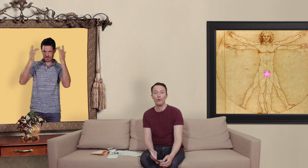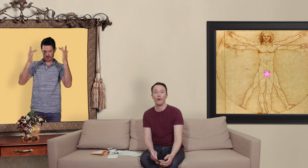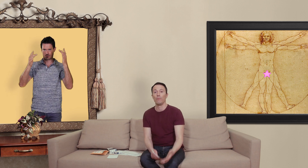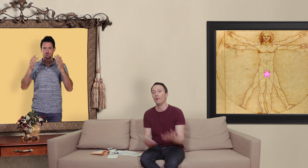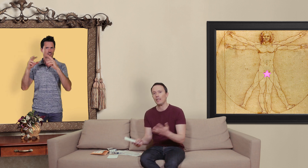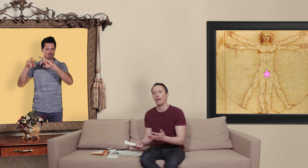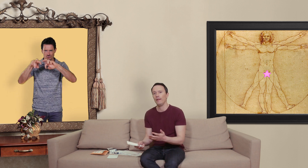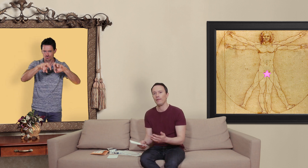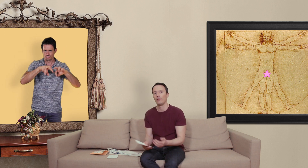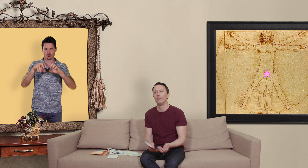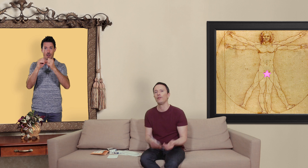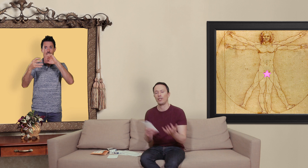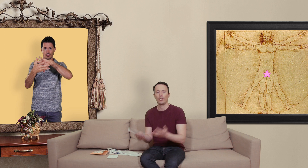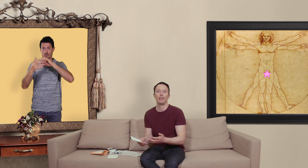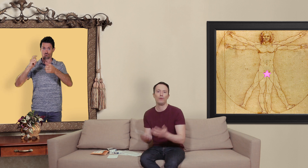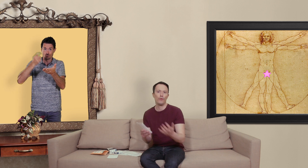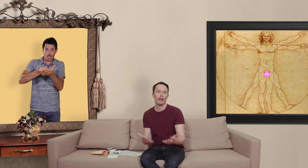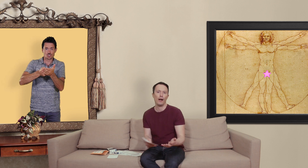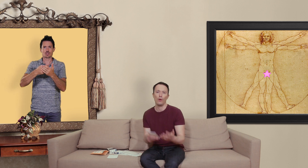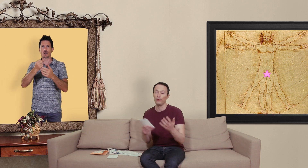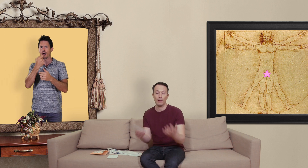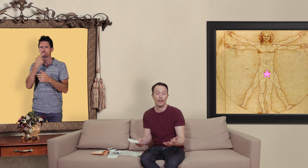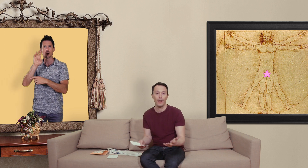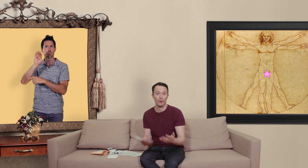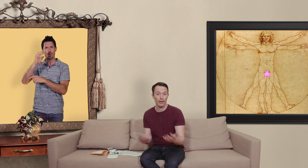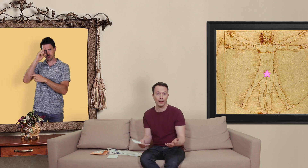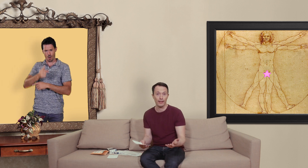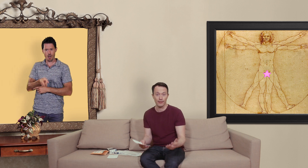mon expérience de chercher du viagra ou du kamagra sur internet